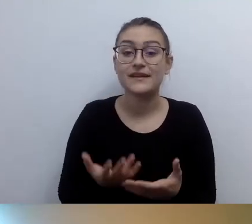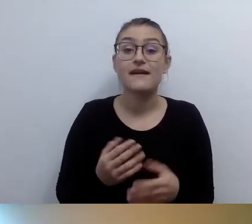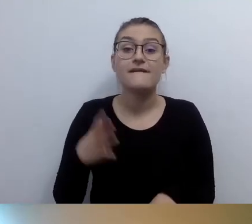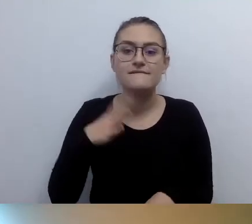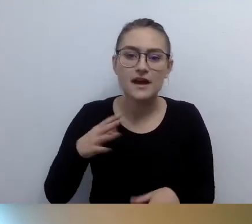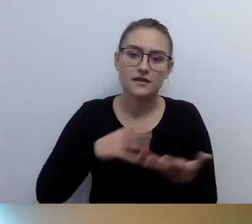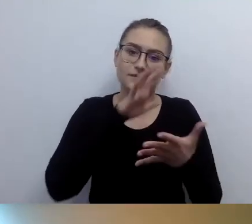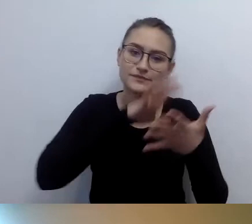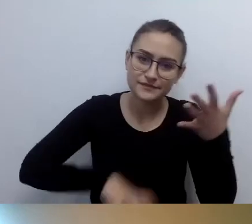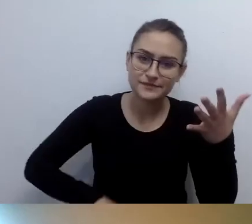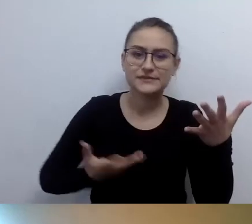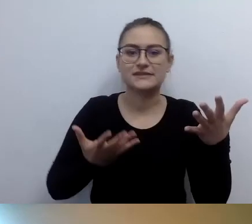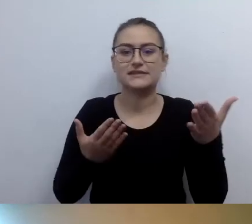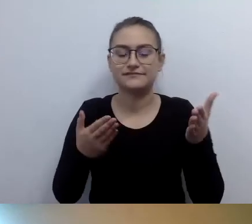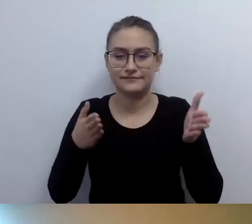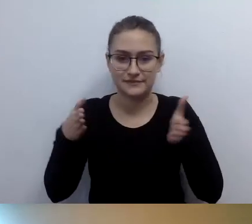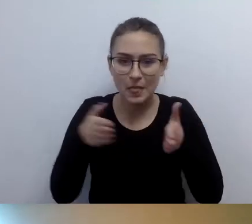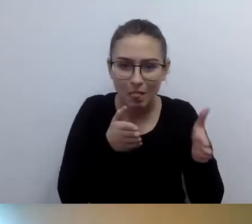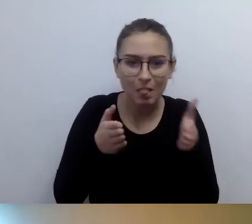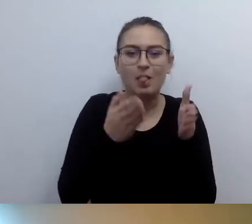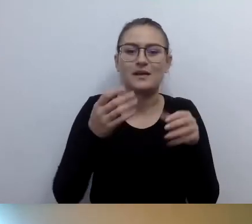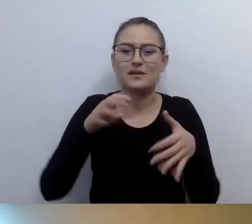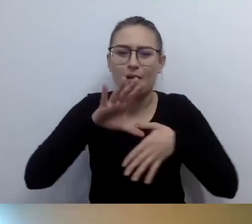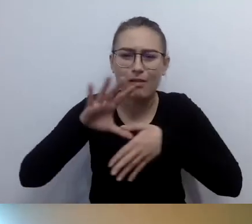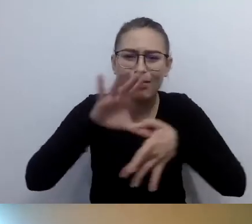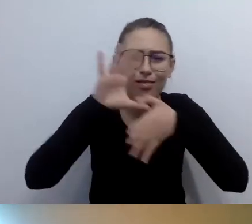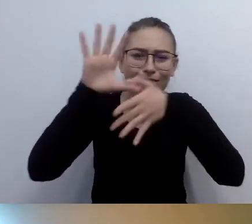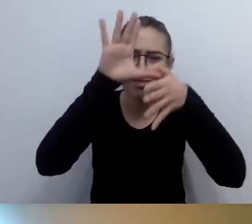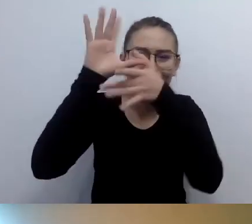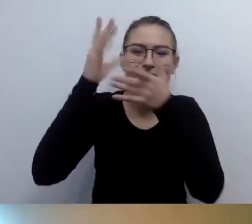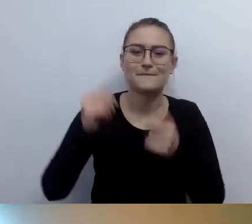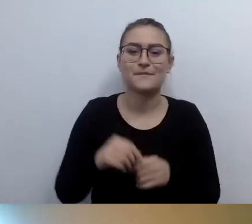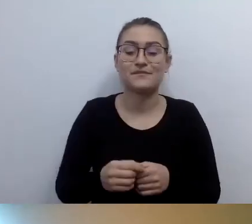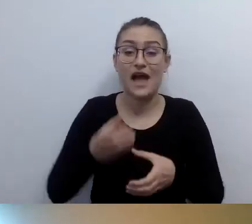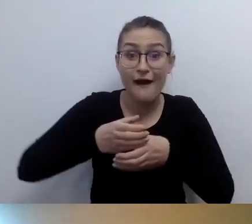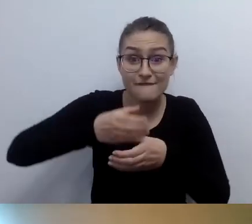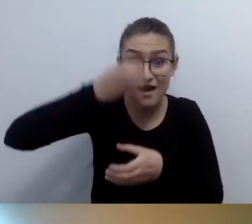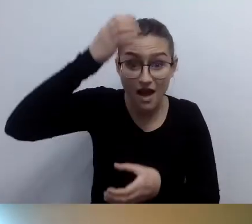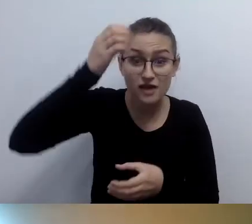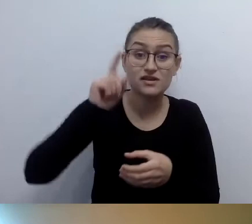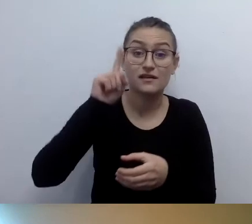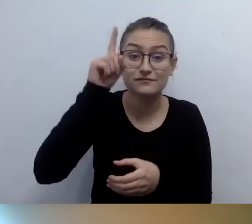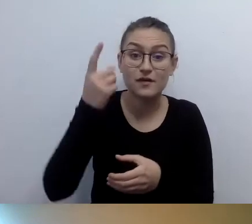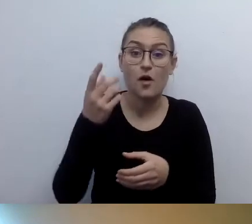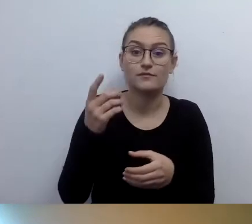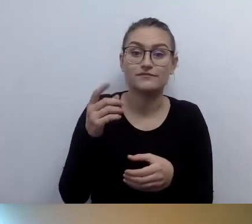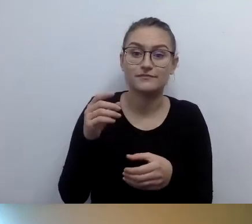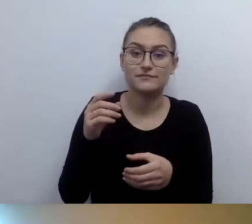te schody są kręte, jest wąskie wejście, że to wieża z XIV wieku. Rozumiem, że chodzi o przygotowanie opisu,